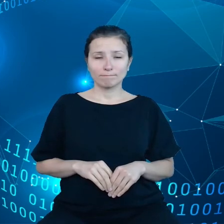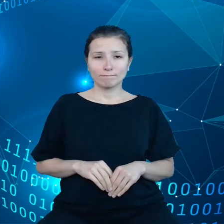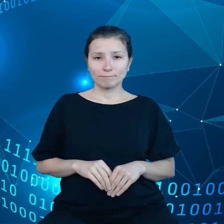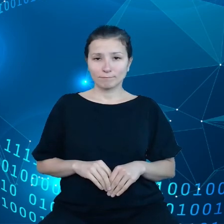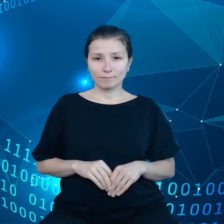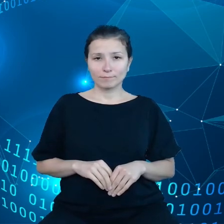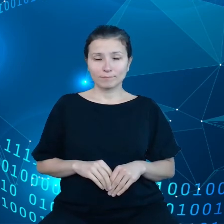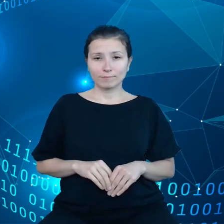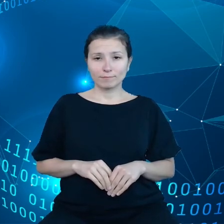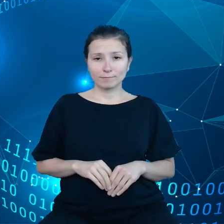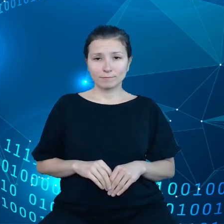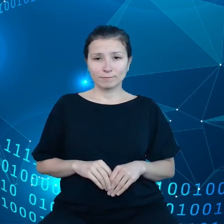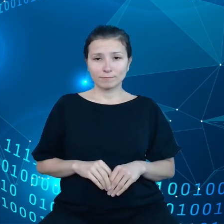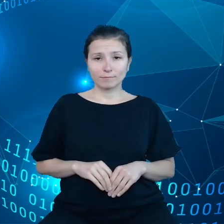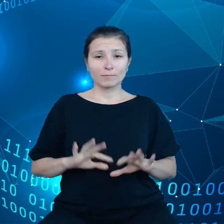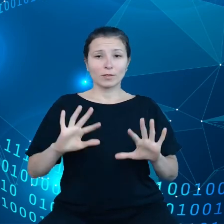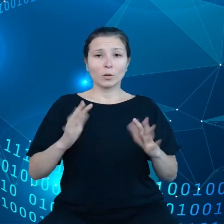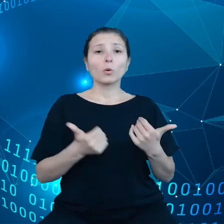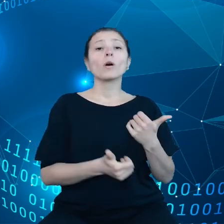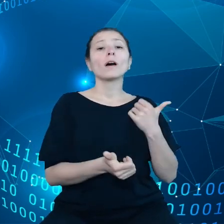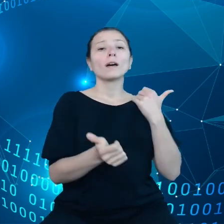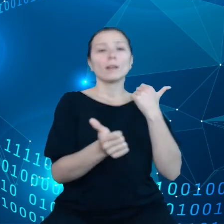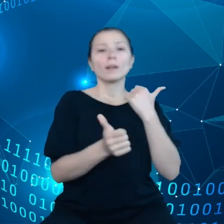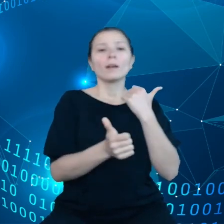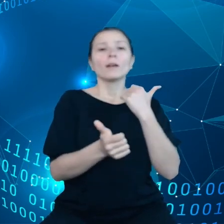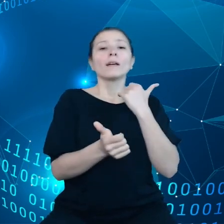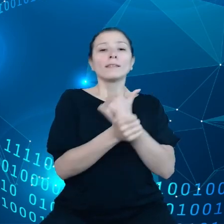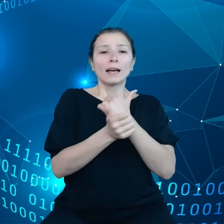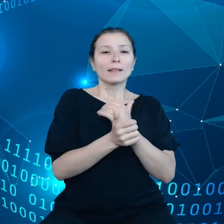poszczególnych składowych z Data Act, żeby czerpać korzyści